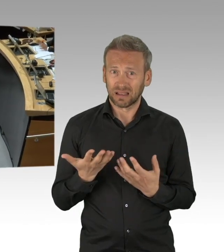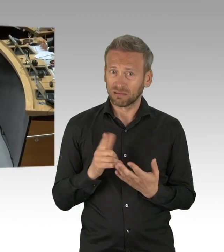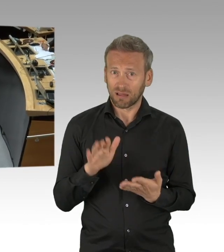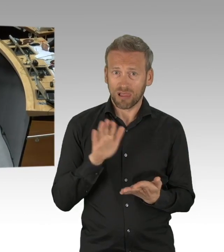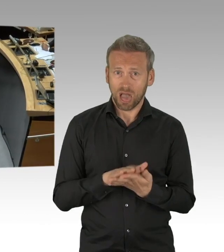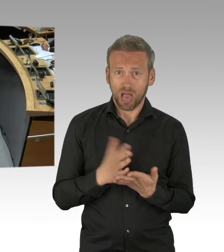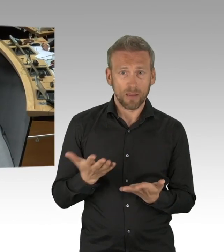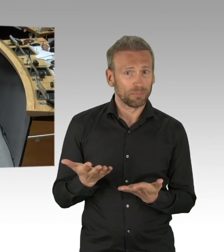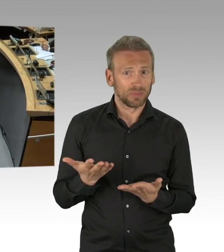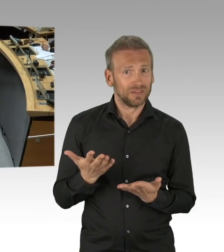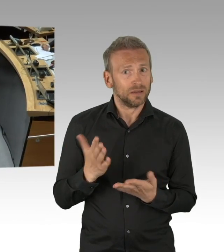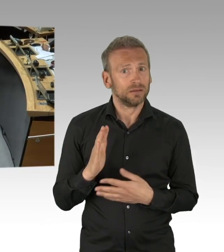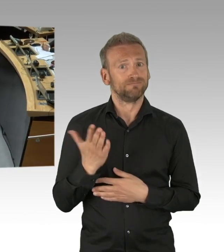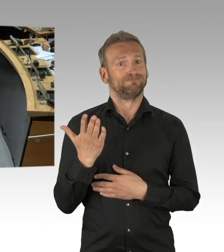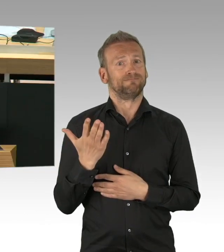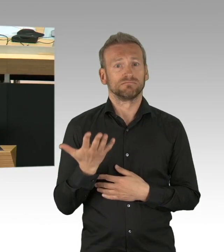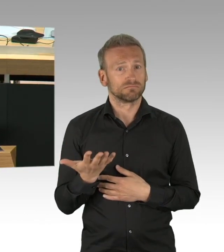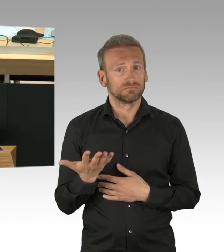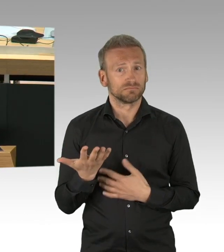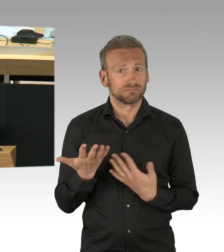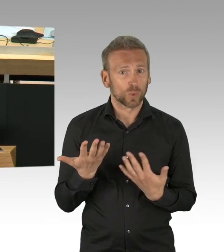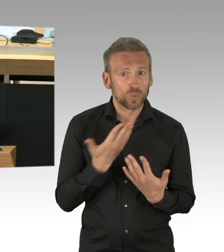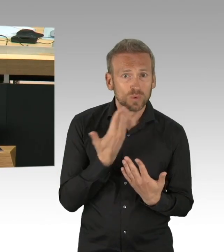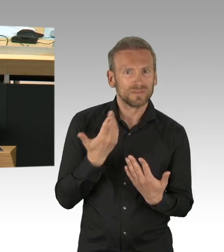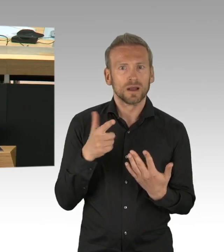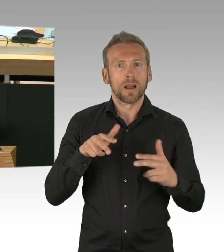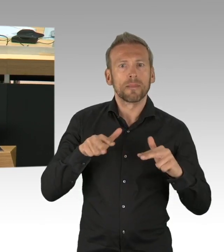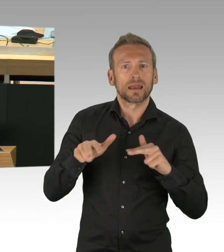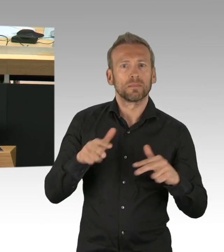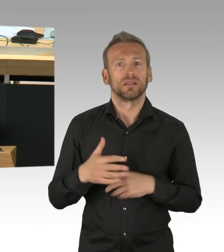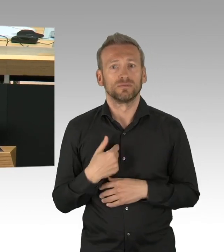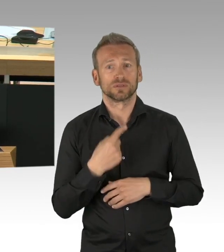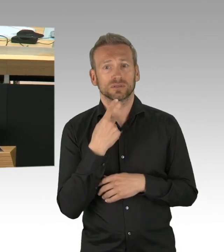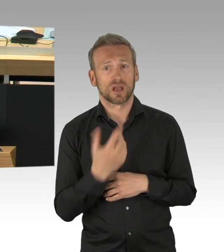(Rednerwechsel) Also, meine sehr verehrten Damen und Herren, liebe Kollegen, werter Herr Kluckert,